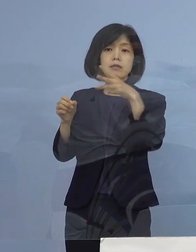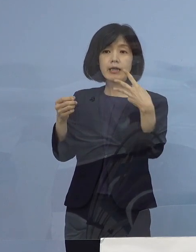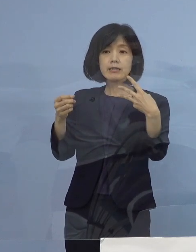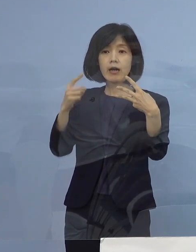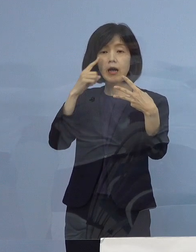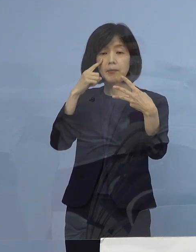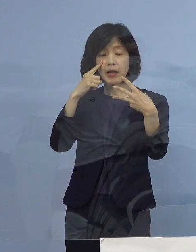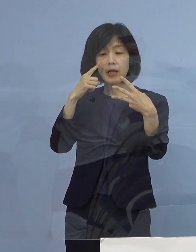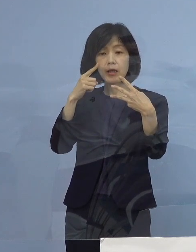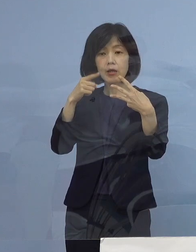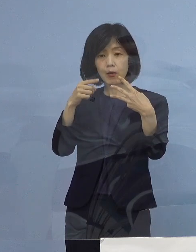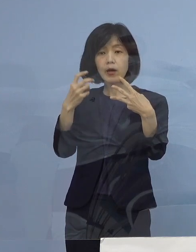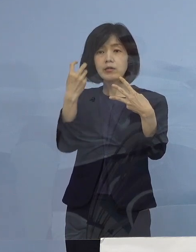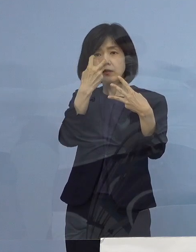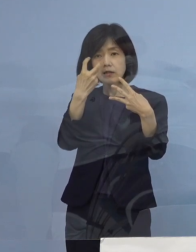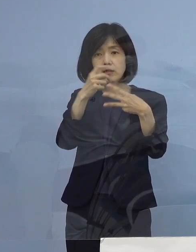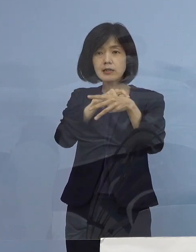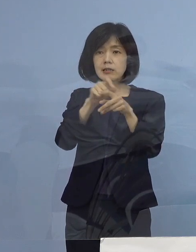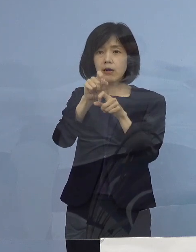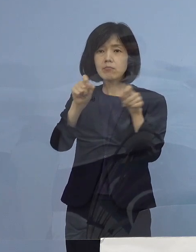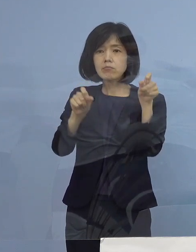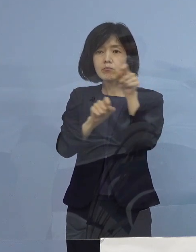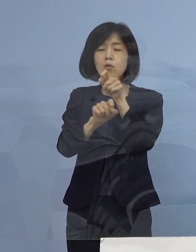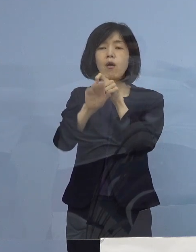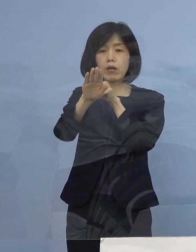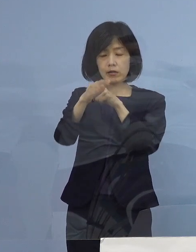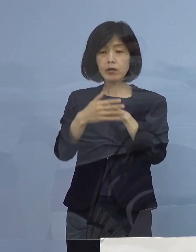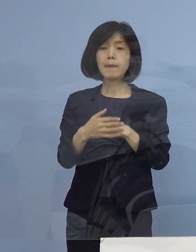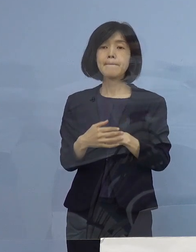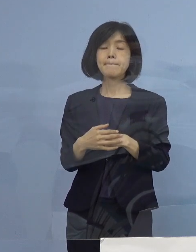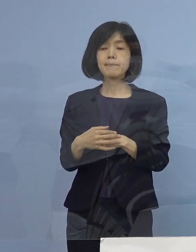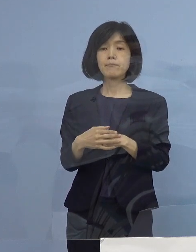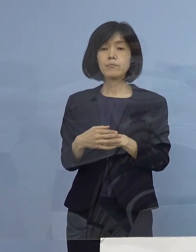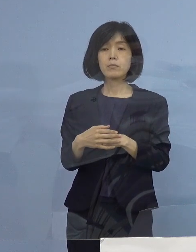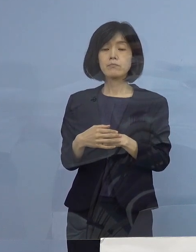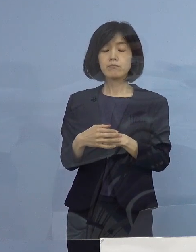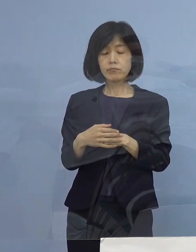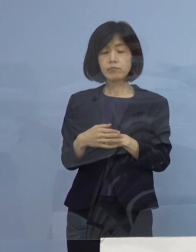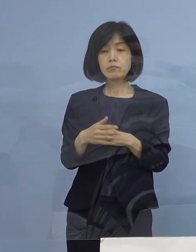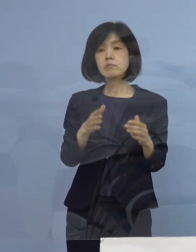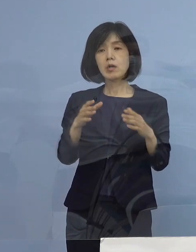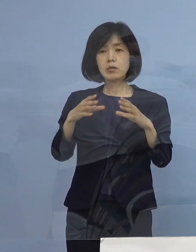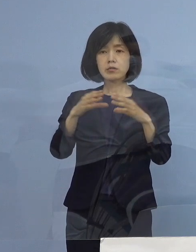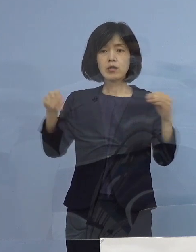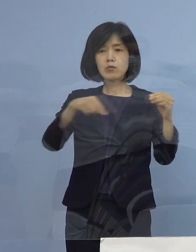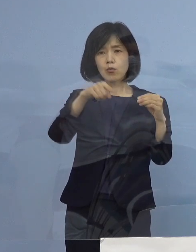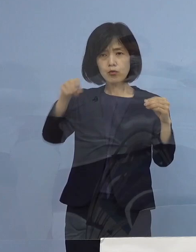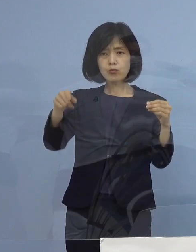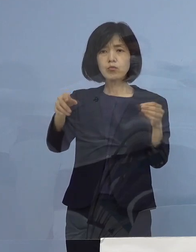少し審査に時間がかかるということですが 全国なかなか時短に応じていただけない